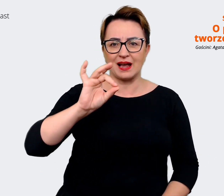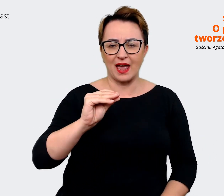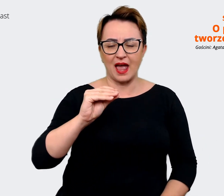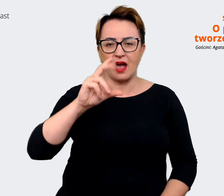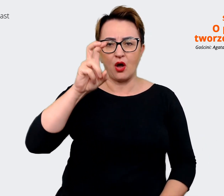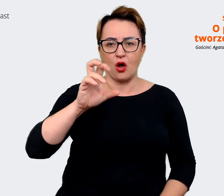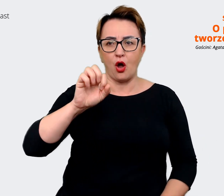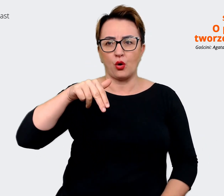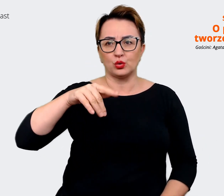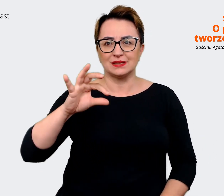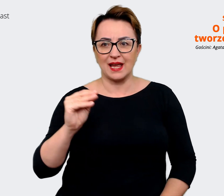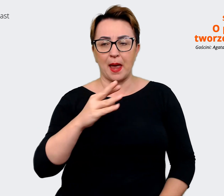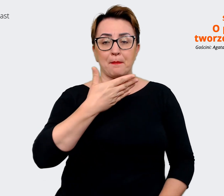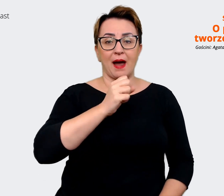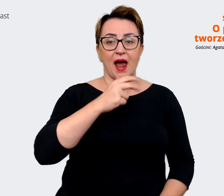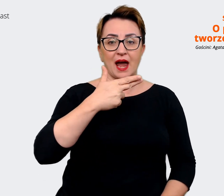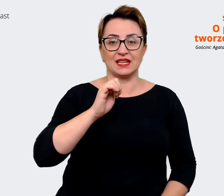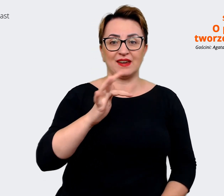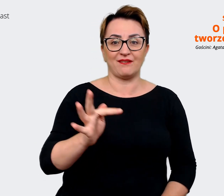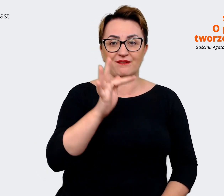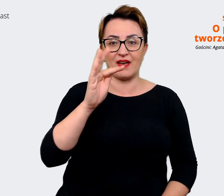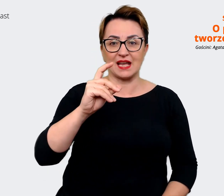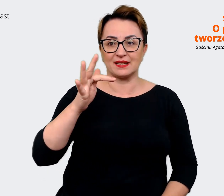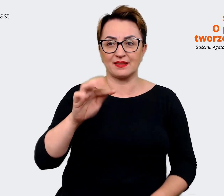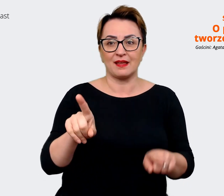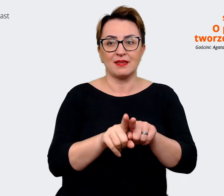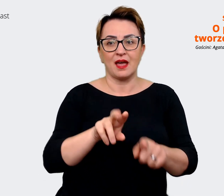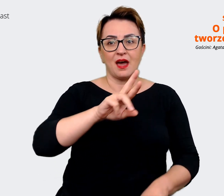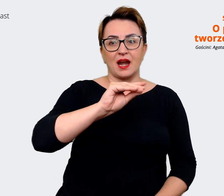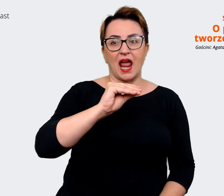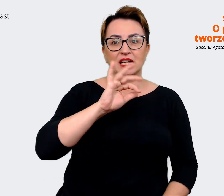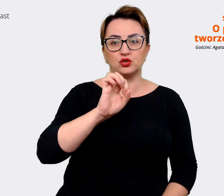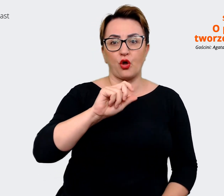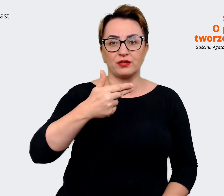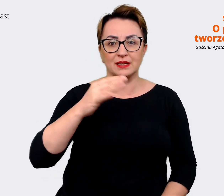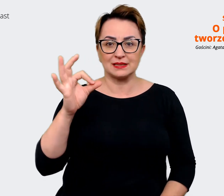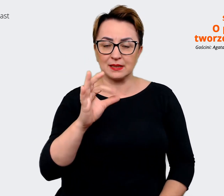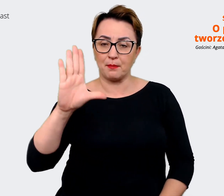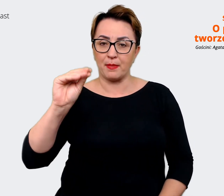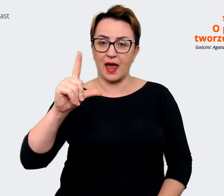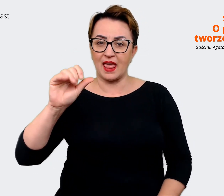czy reasons to believe? O tym wszystkim i nie tylko porozmawiamy w dzisiejszym odcinku. Moją